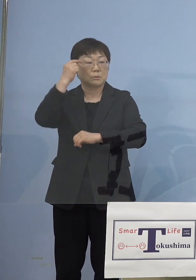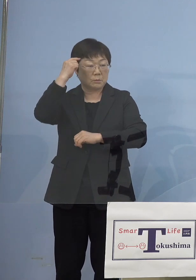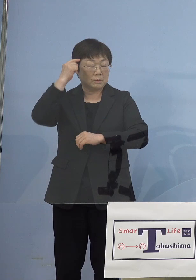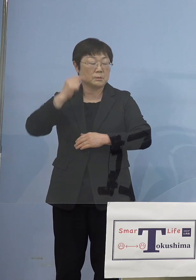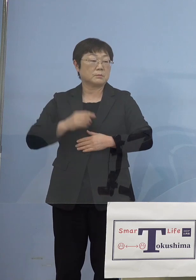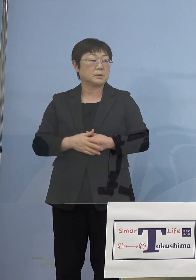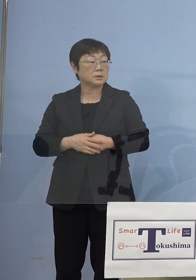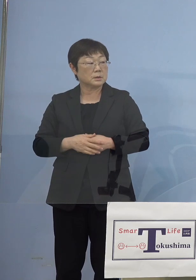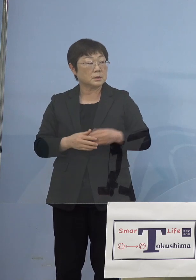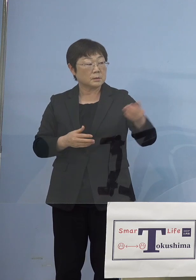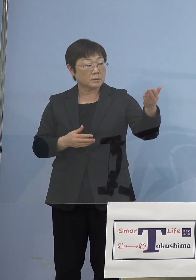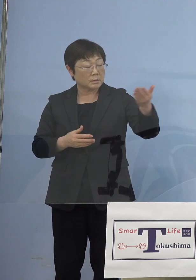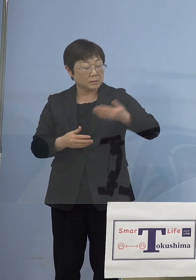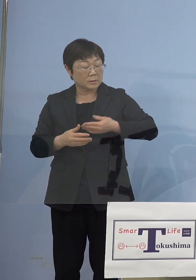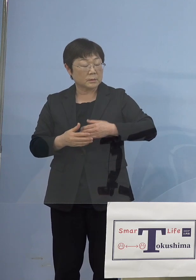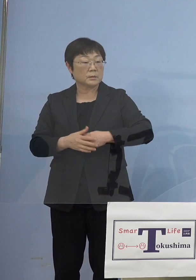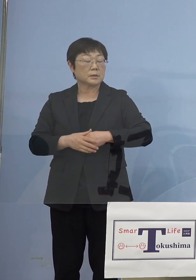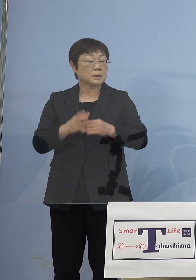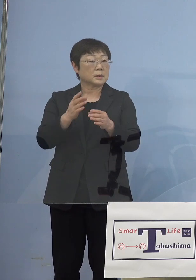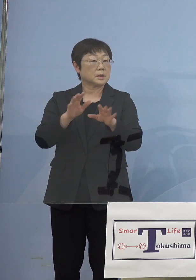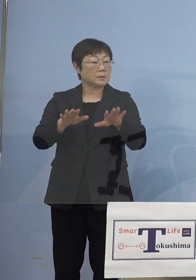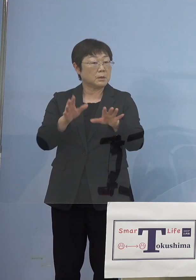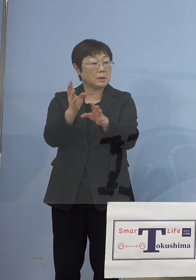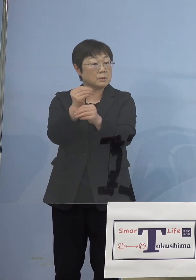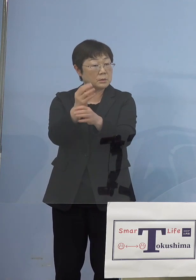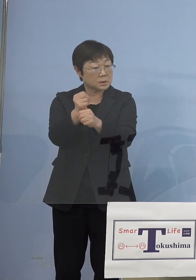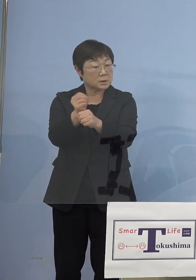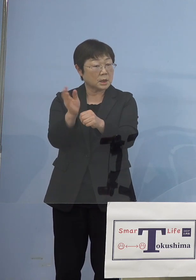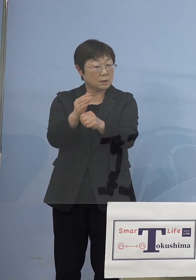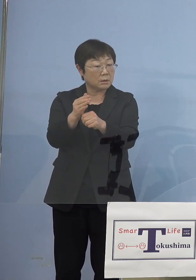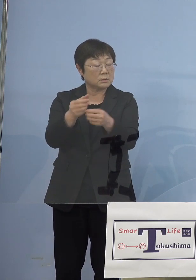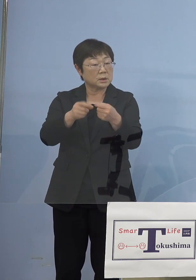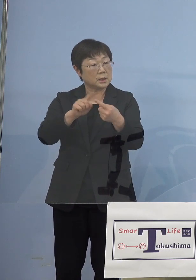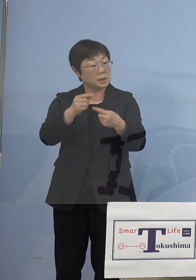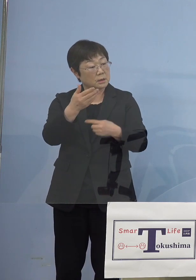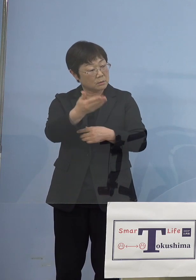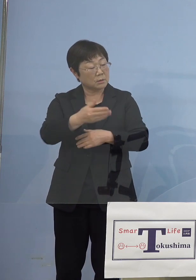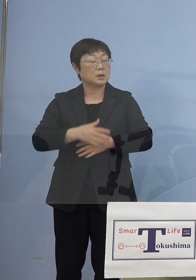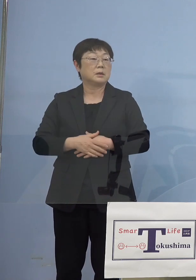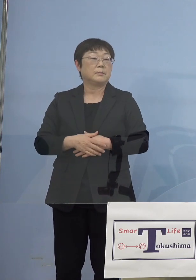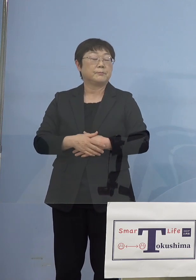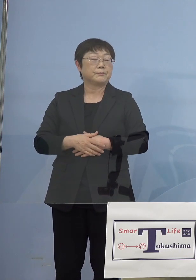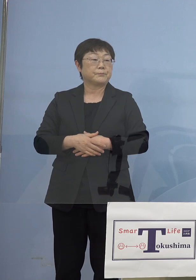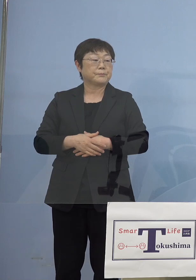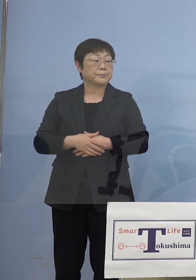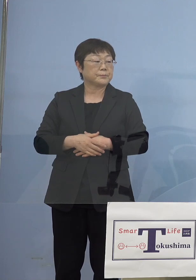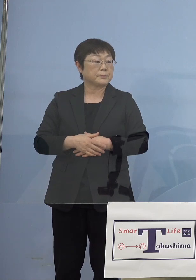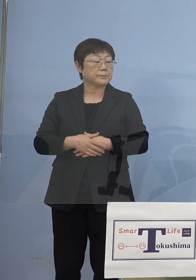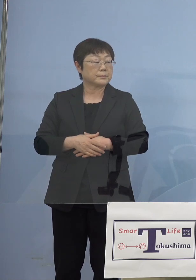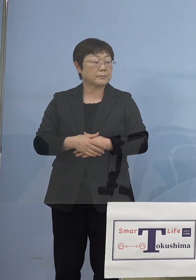（徳島新聞社） 現時点ではいつからとか具体的には まだこれからということでしょうか （知事） そうですね、飲食は引き続きやって行きますけど